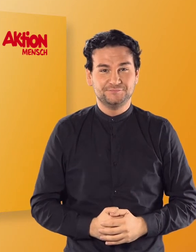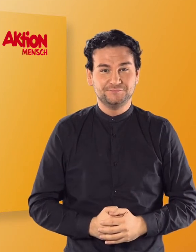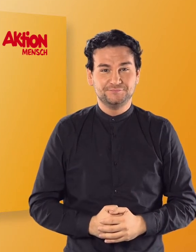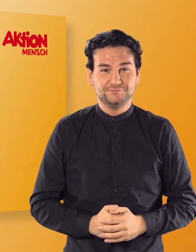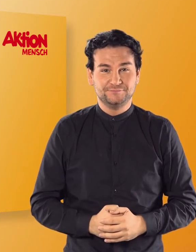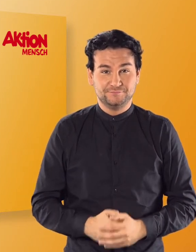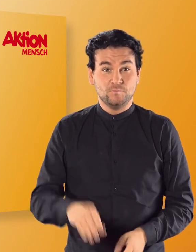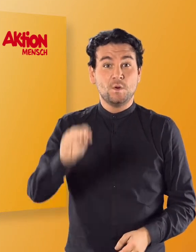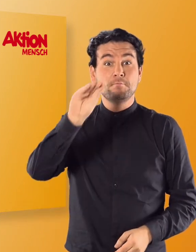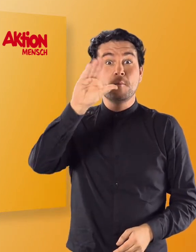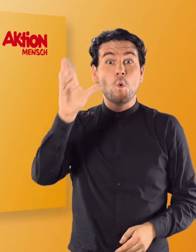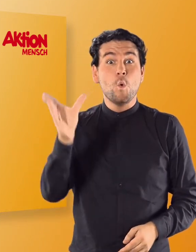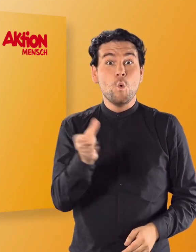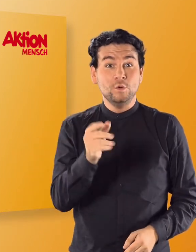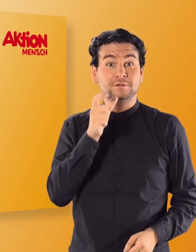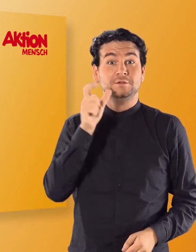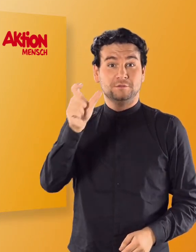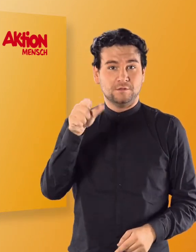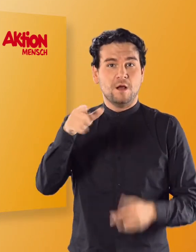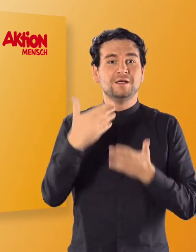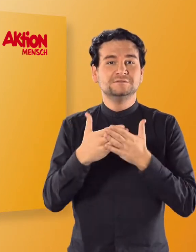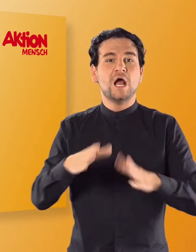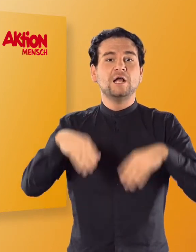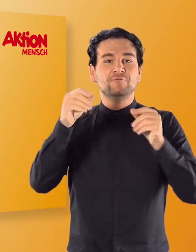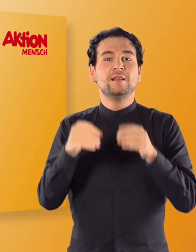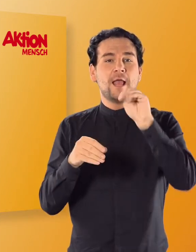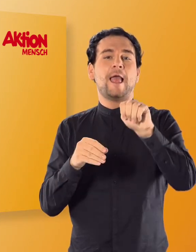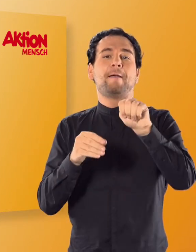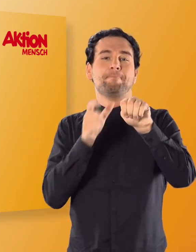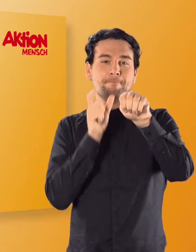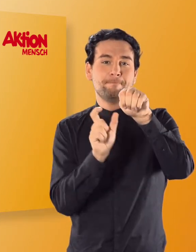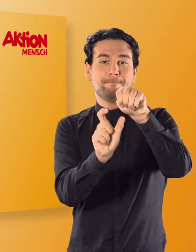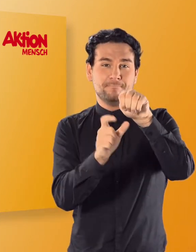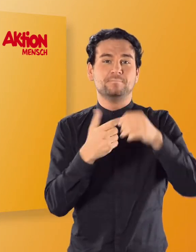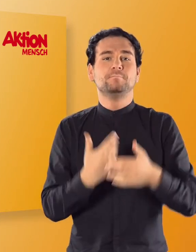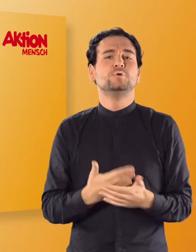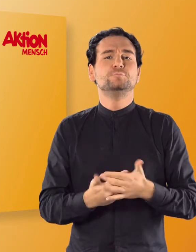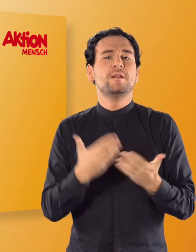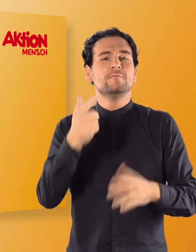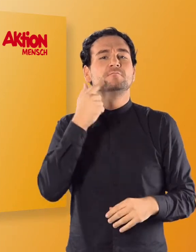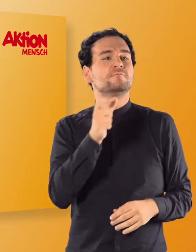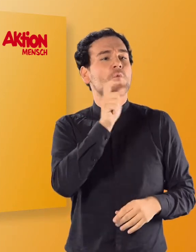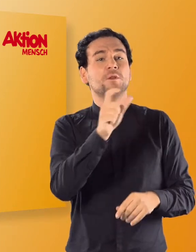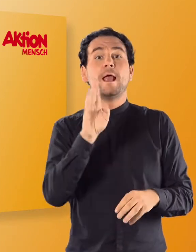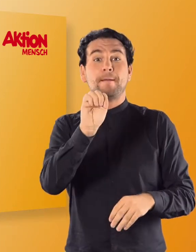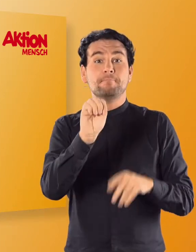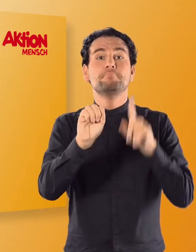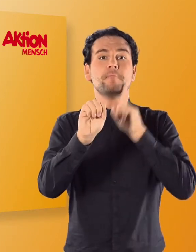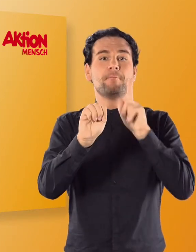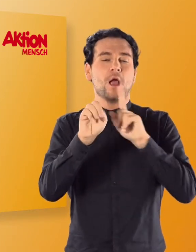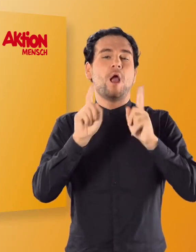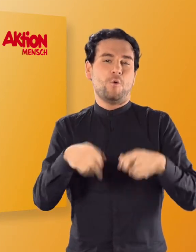(Irmgard) Der Mond beginnt mit „M". (Irmgard) Mama zum Beispiel auch.